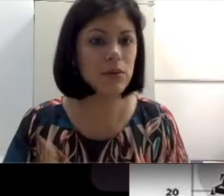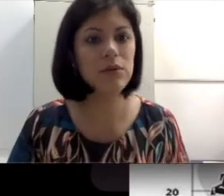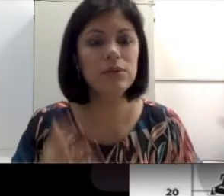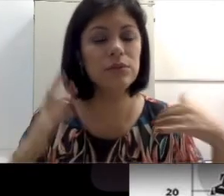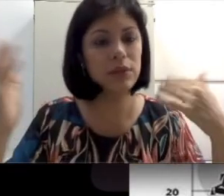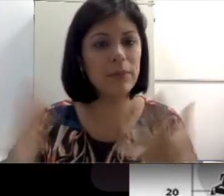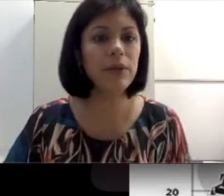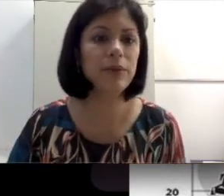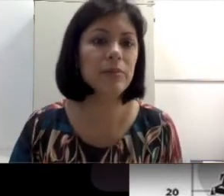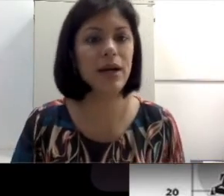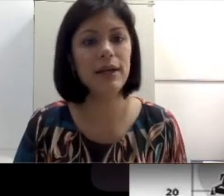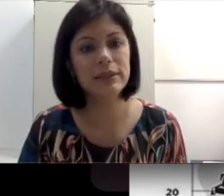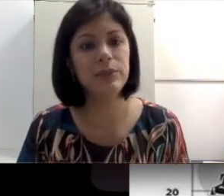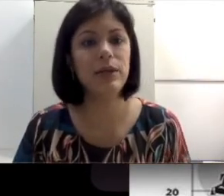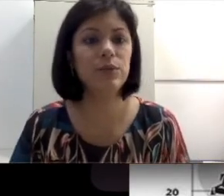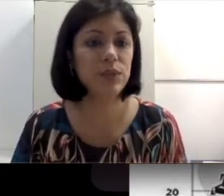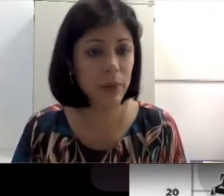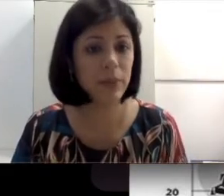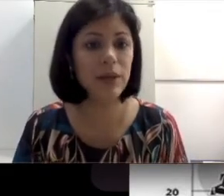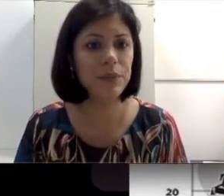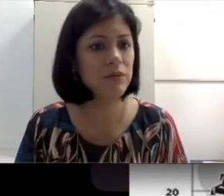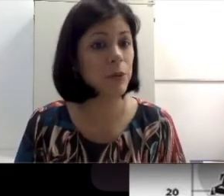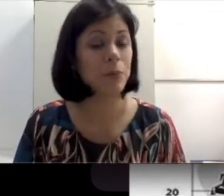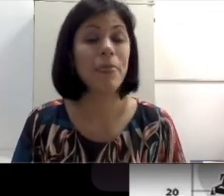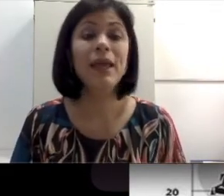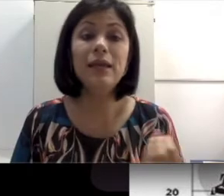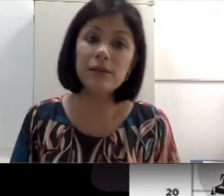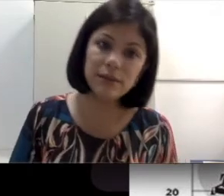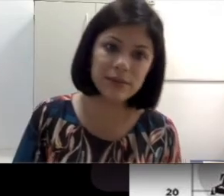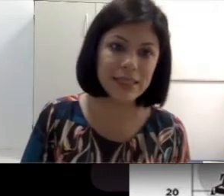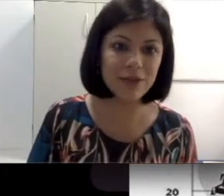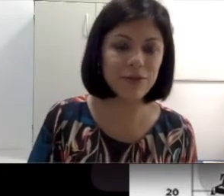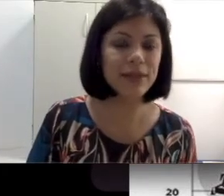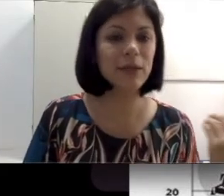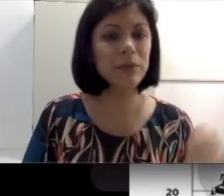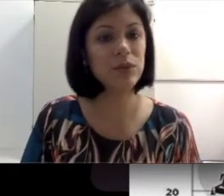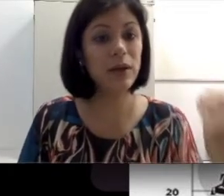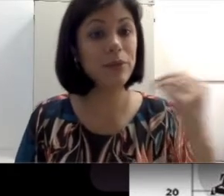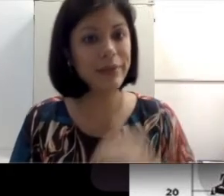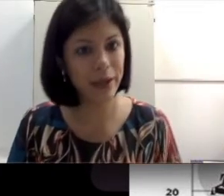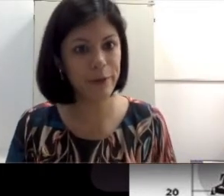acorda com o barulho do caminhão que passa.” Isso não significa que a pessoa tenha uma